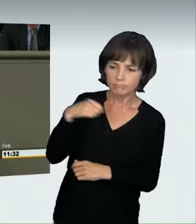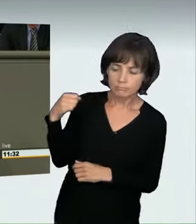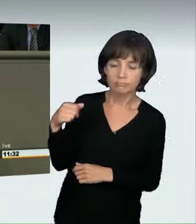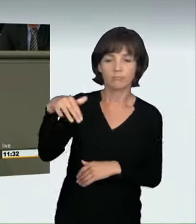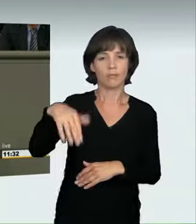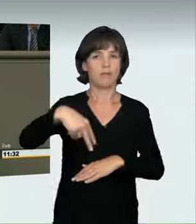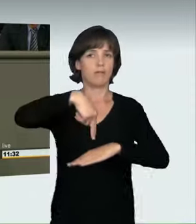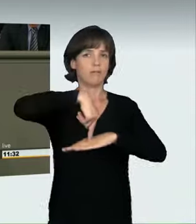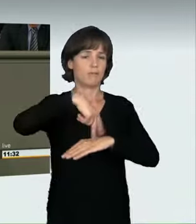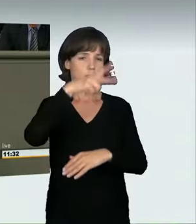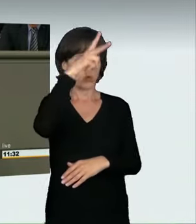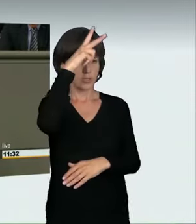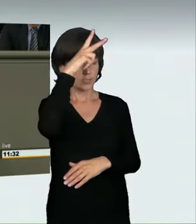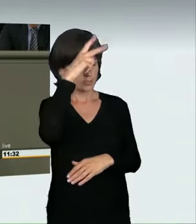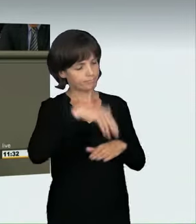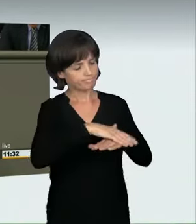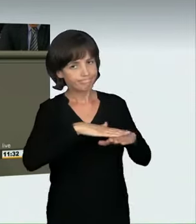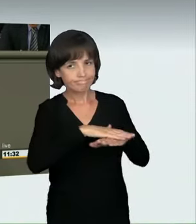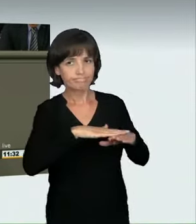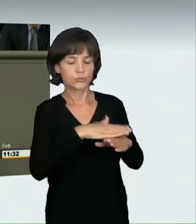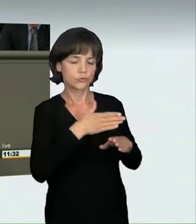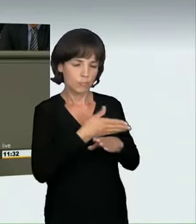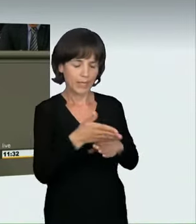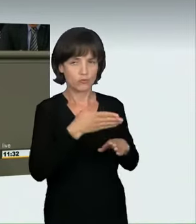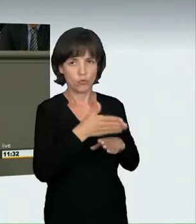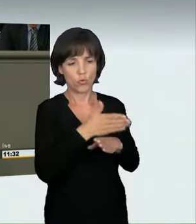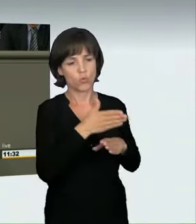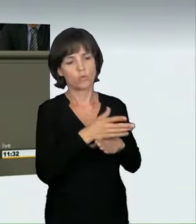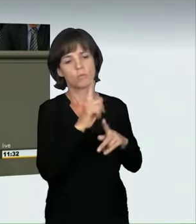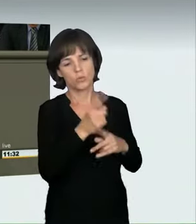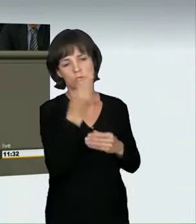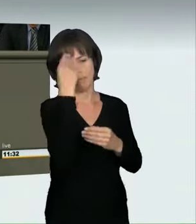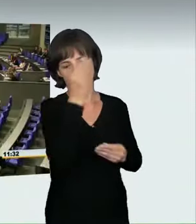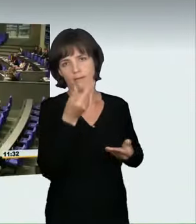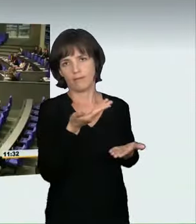einen guten Beitrag dazu leistet, dass dies weniger der Fall sein wird. Herzlichen Dank.